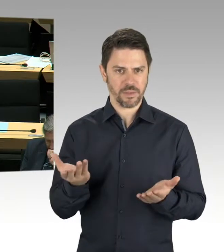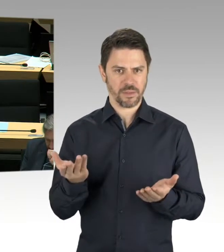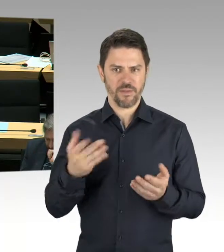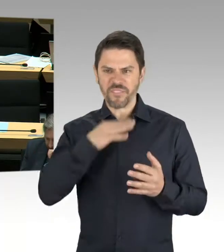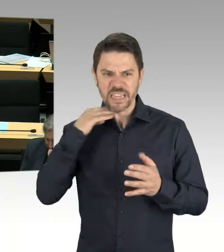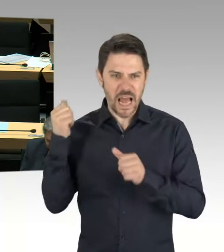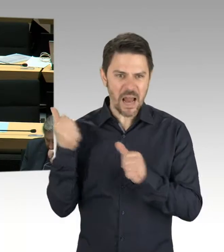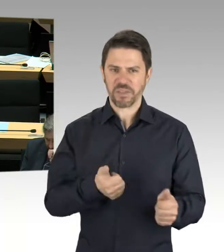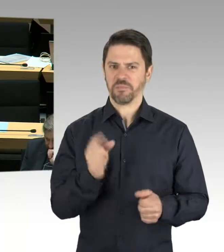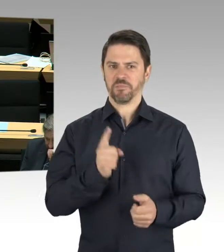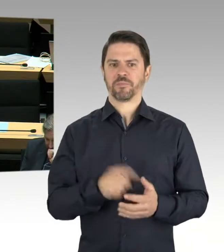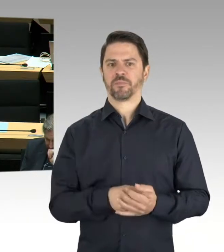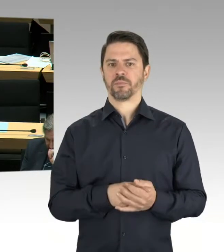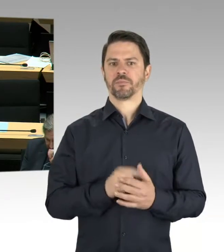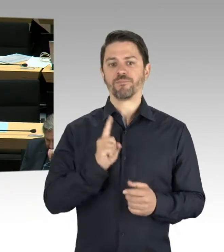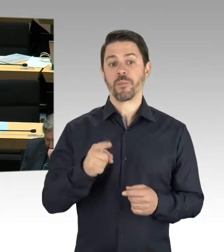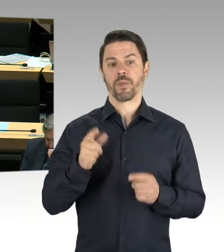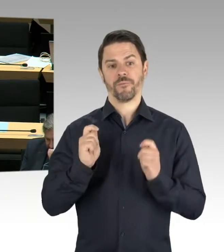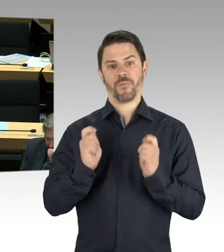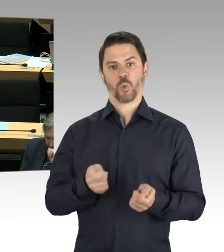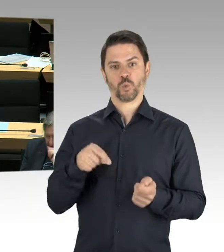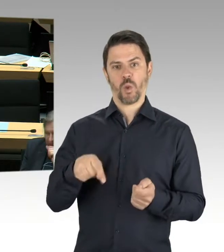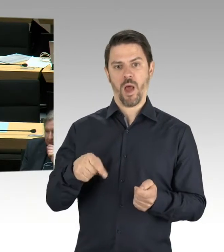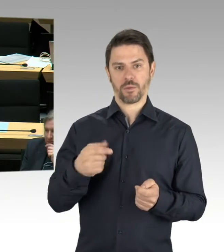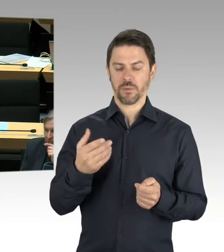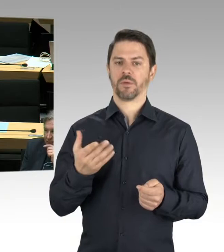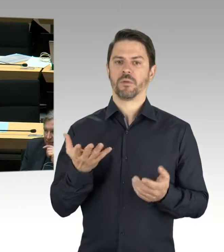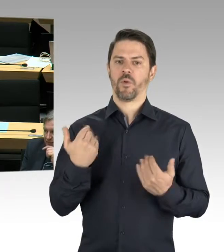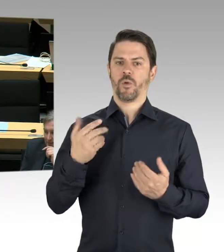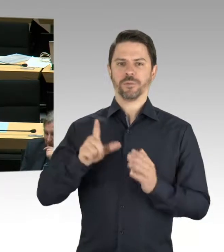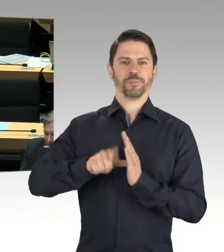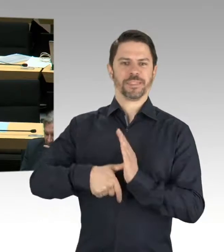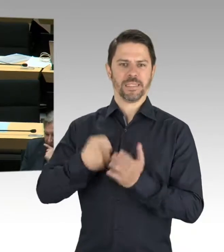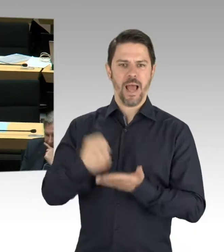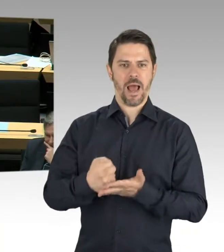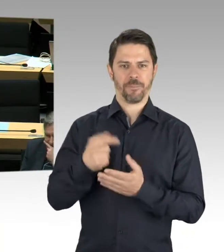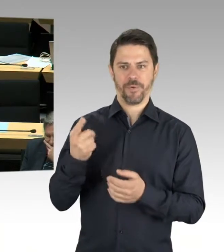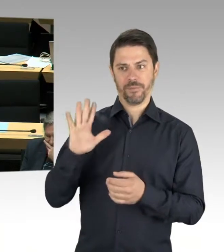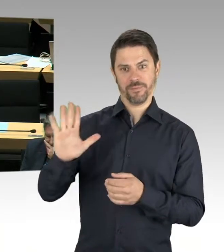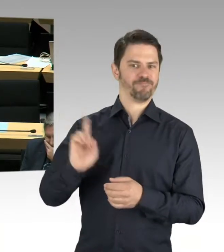(Präsidium) Vielen Dank. Dann kommen wir jetzt zur Fraktion Die Linke, Frau Helm. Bitte schön.